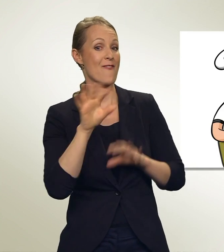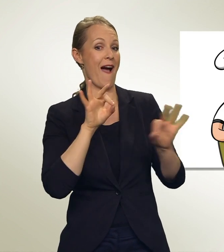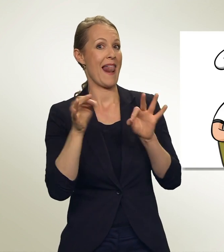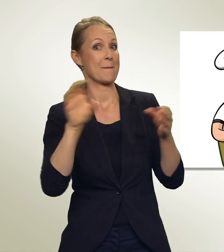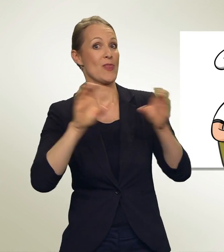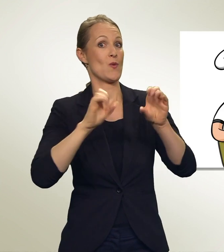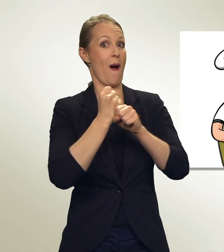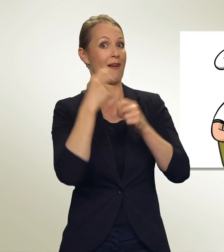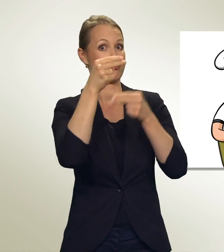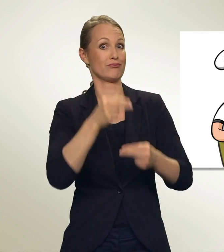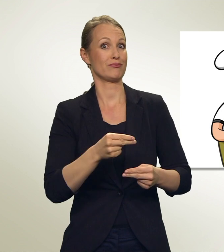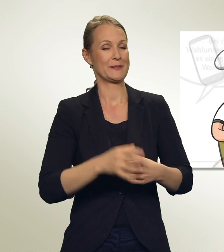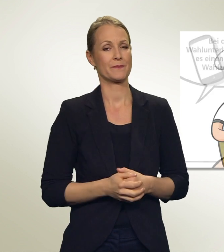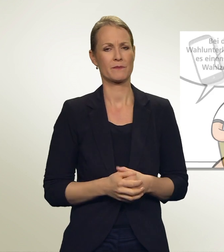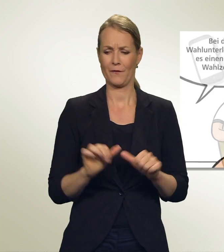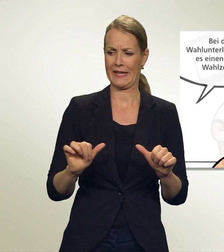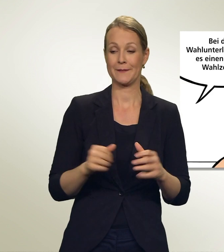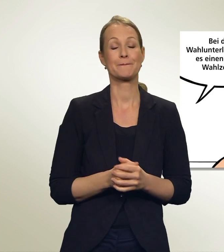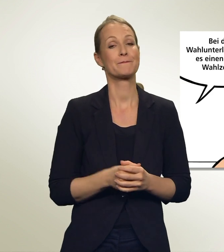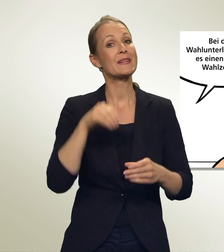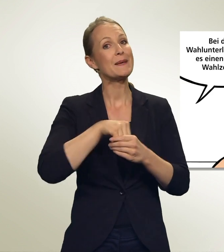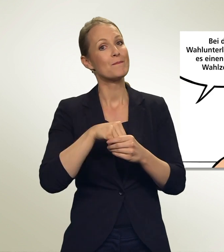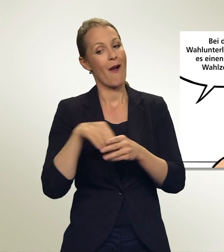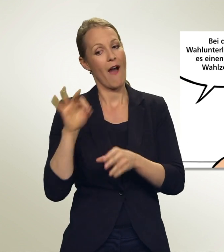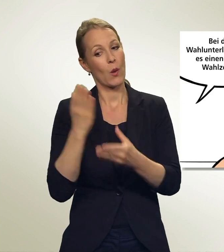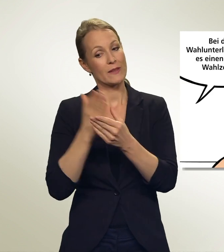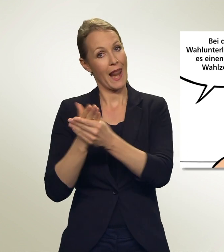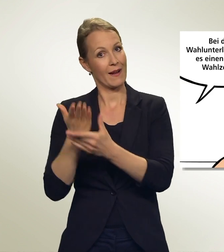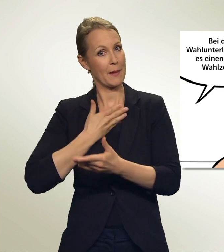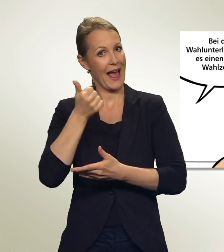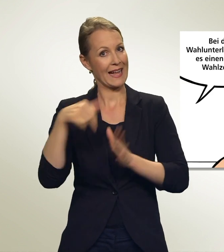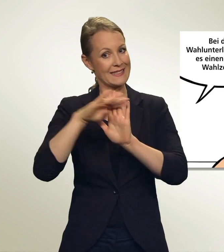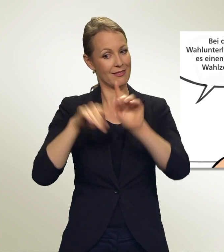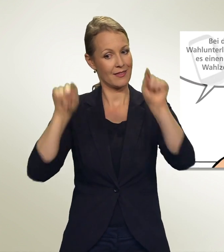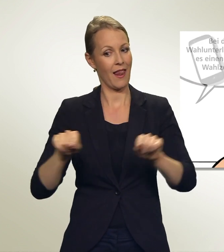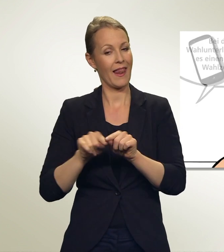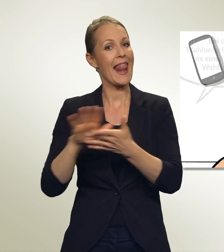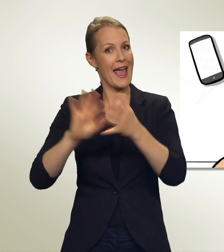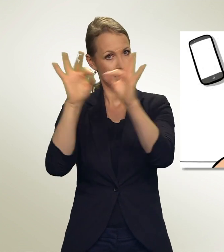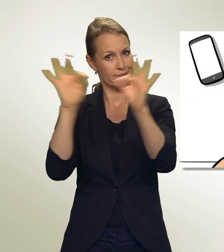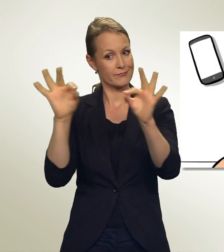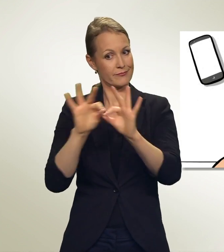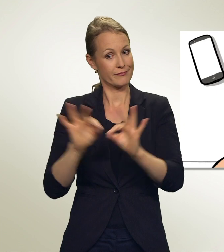Und wie geht das? Bei den Wahlunterlagen gibt es einen leeren Wahlzettel. Damit hast Du verschiedene Möglichkeiten.